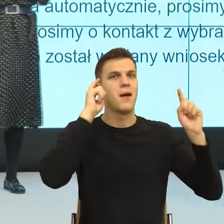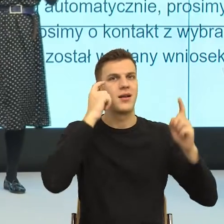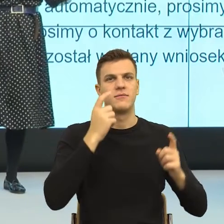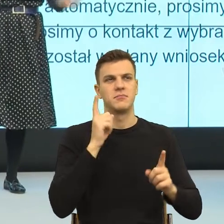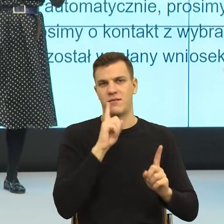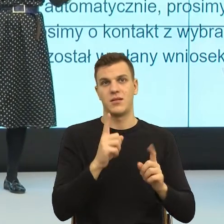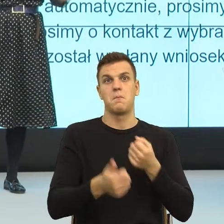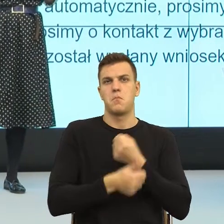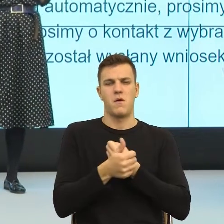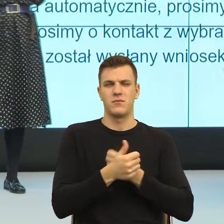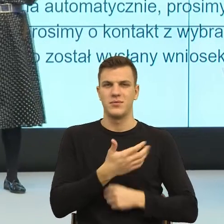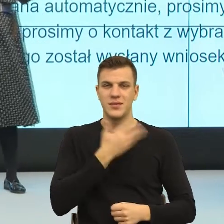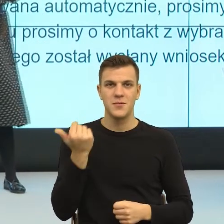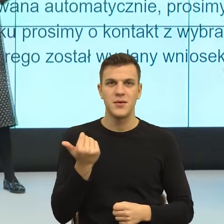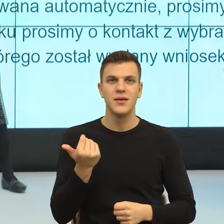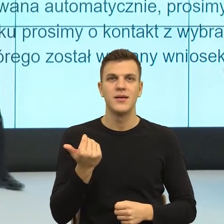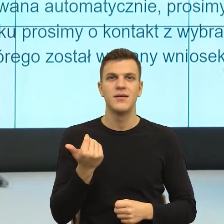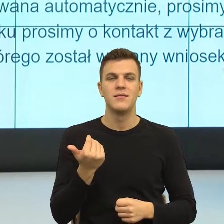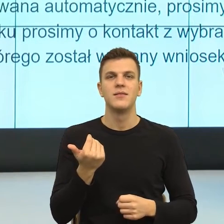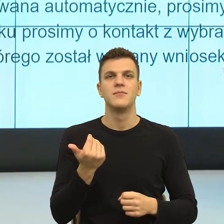dostosowują swoje pisma na przykład do osób z niepełnosprawnościami.